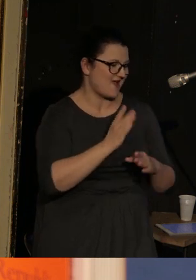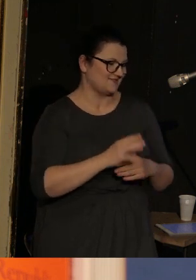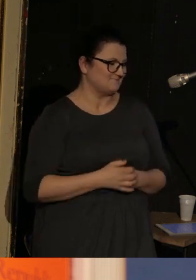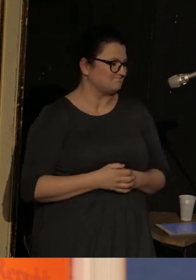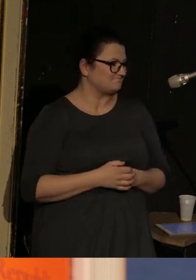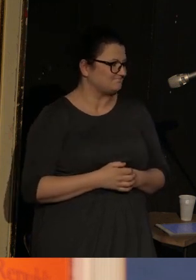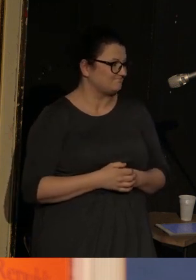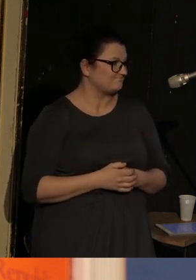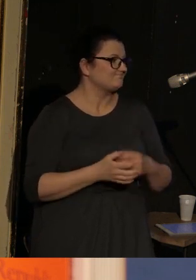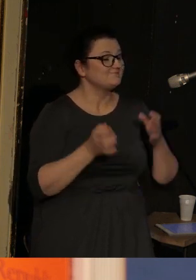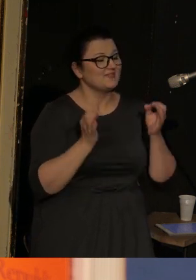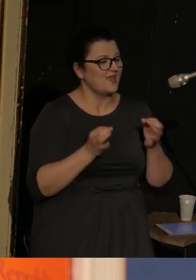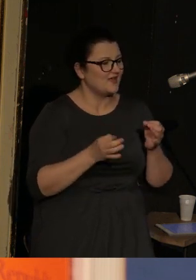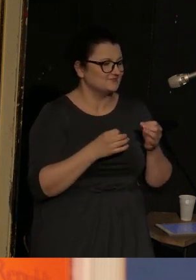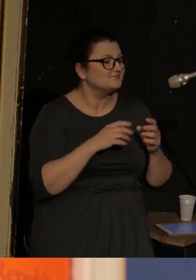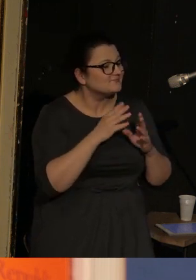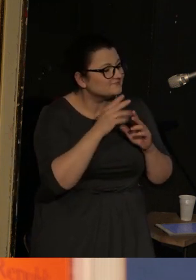Teraz o samej "Republice głuchych".